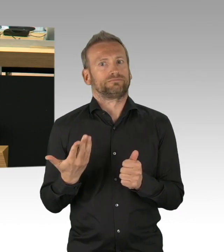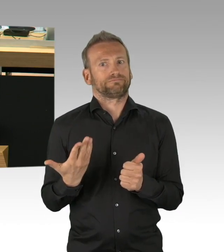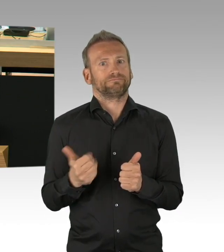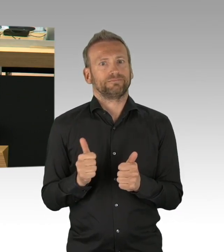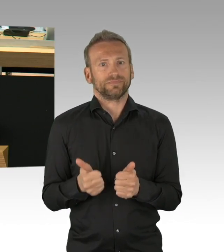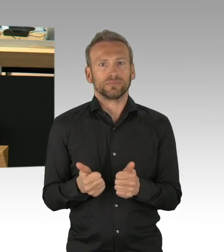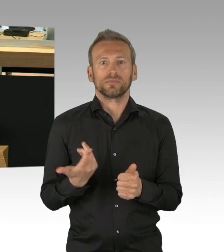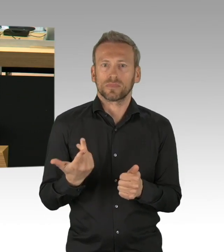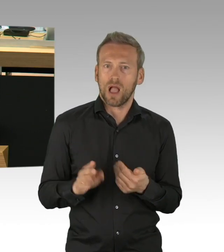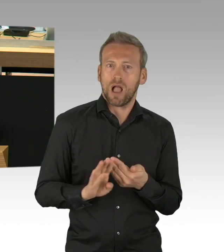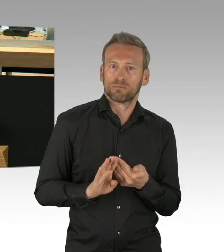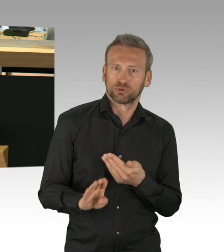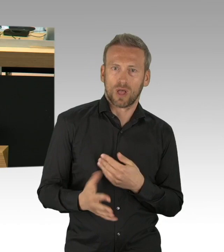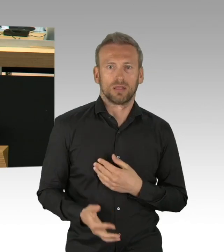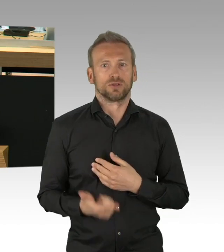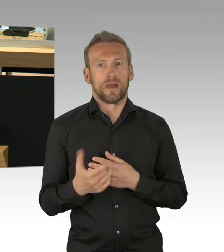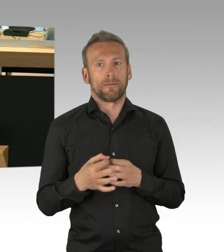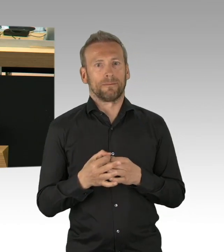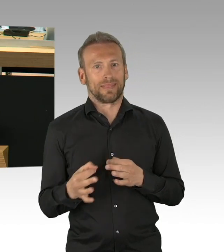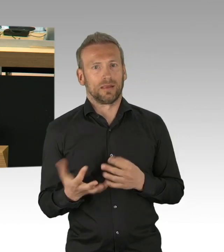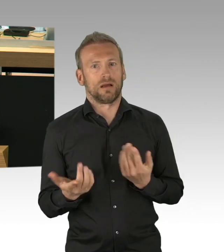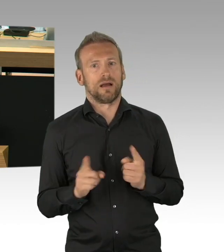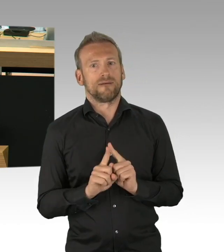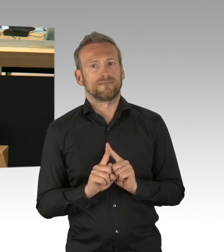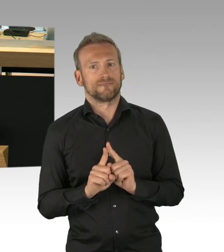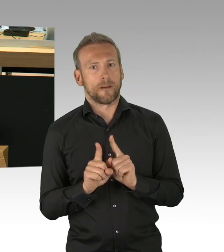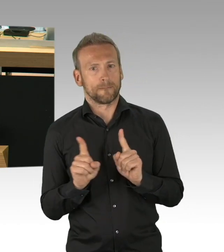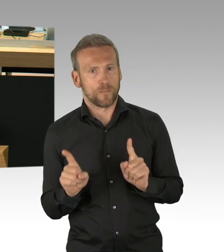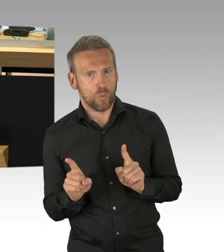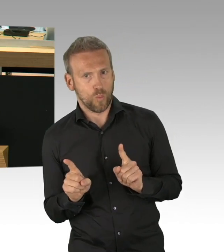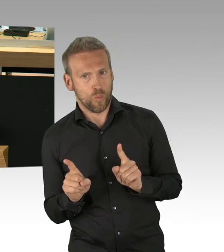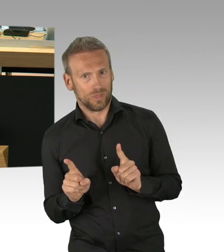und das dreifache Elend von 1. Massenarbeitslosigkeit, 2. Sinkenden Einkommen